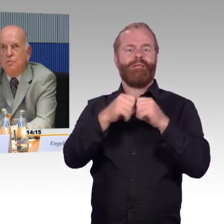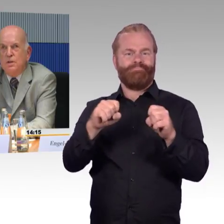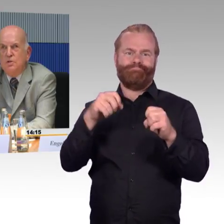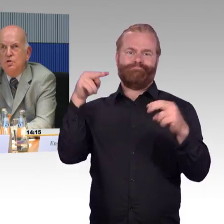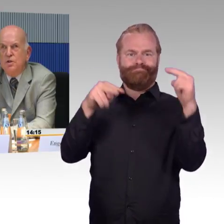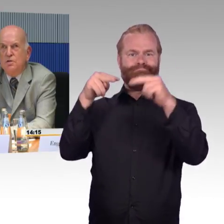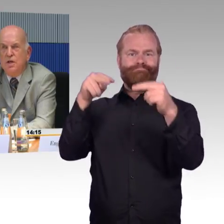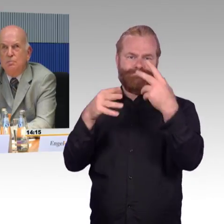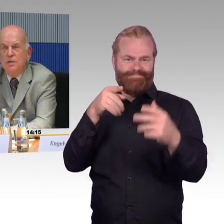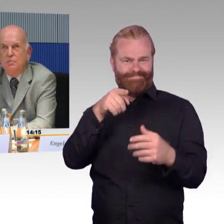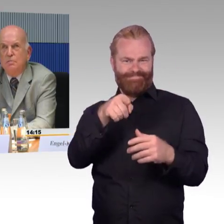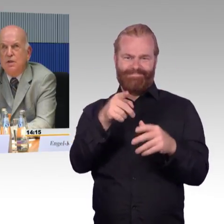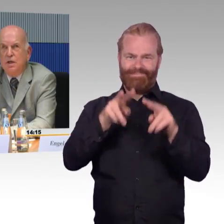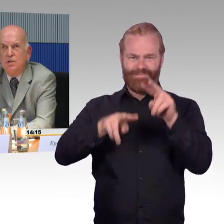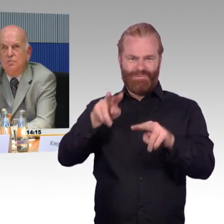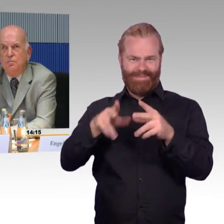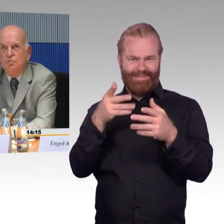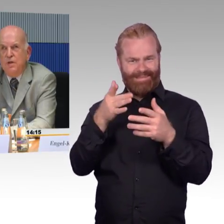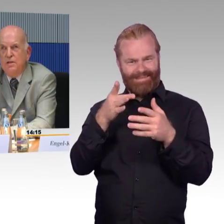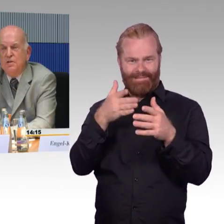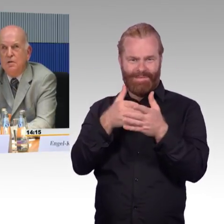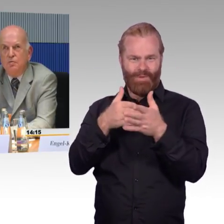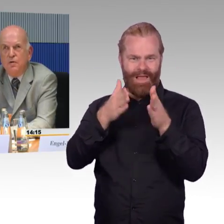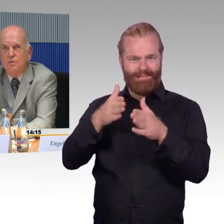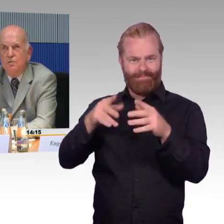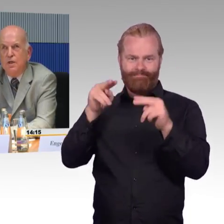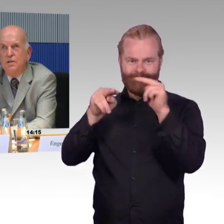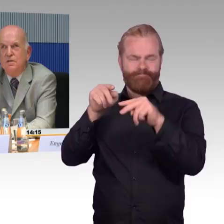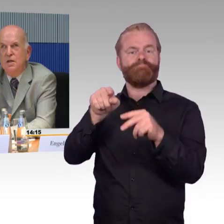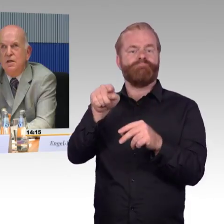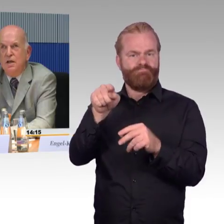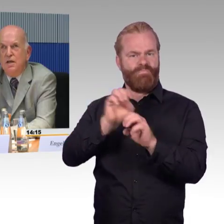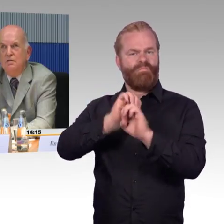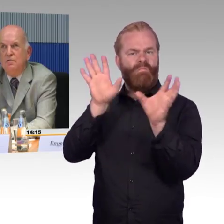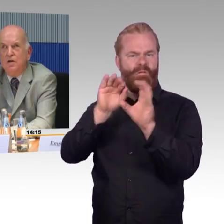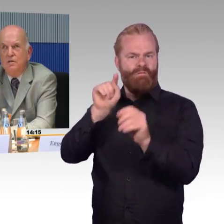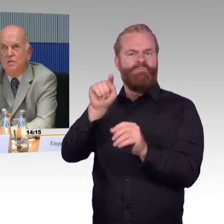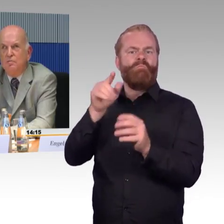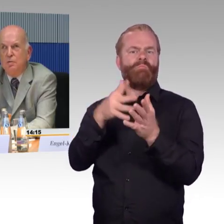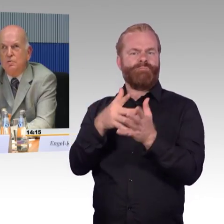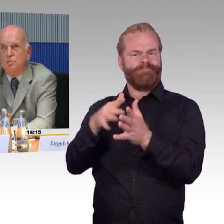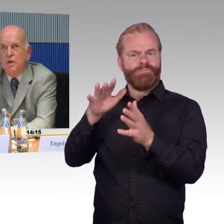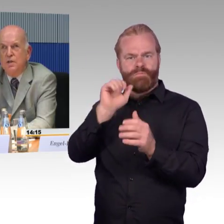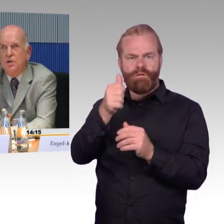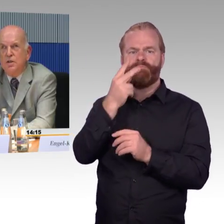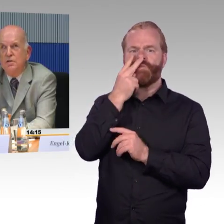und diesen Schritt kann man mit relativ wenig Aufwand und Geld gehen, verlässliche Informationen bereitstellen,